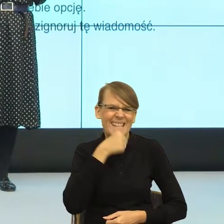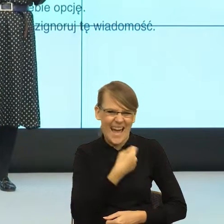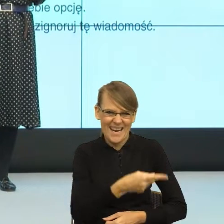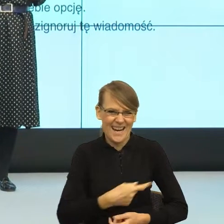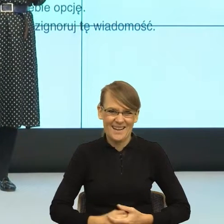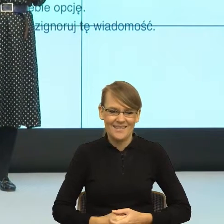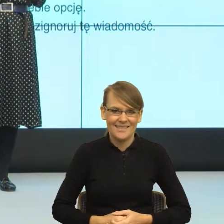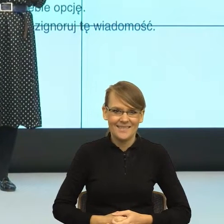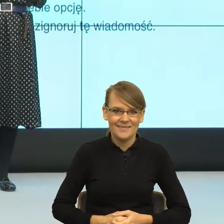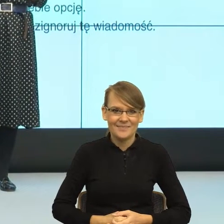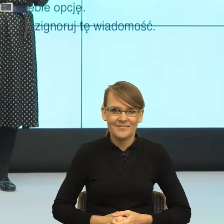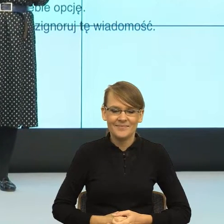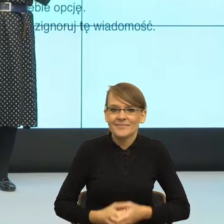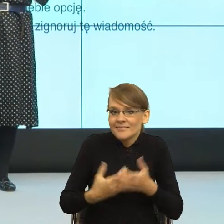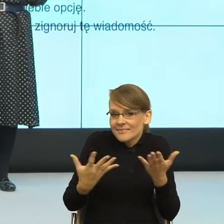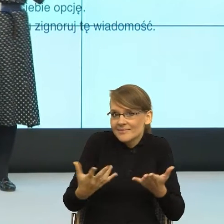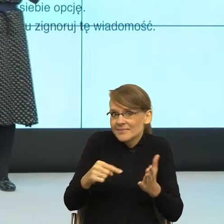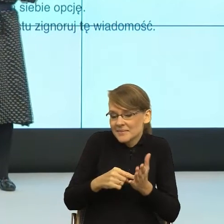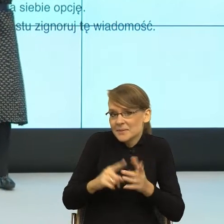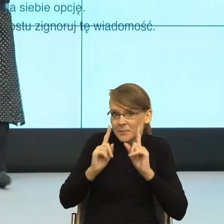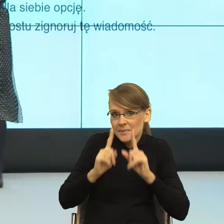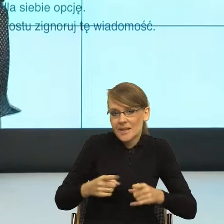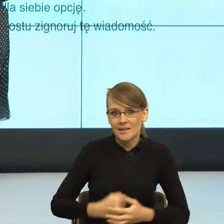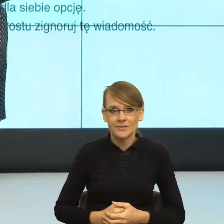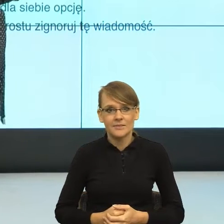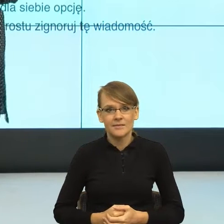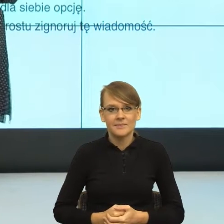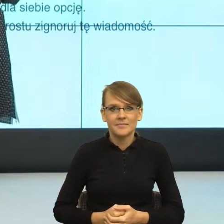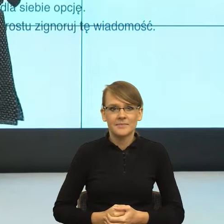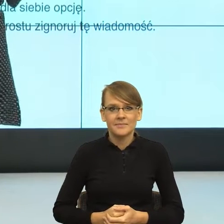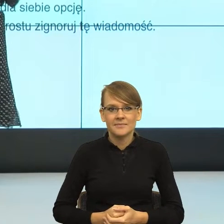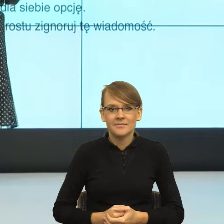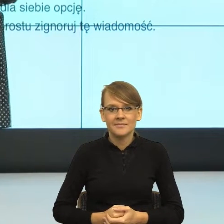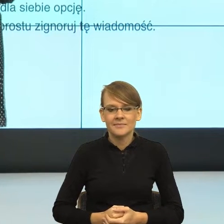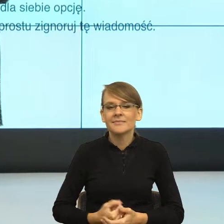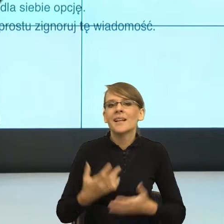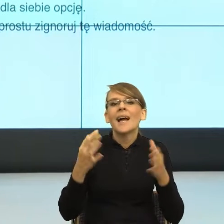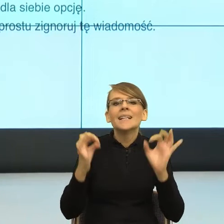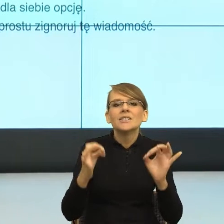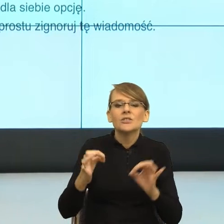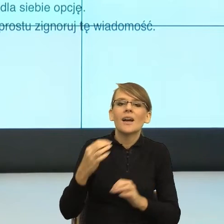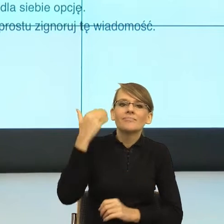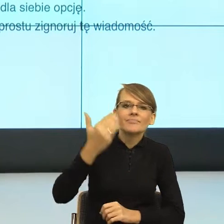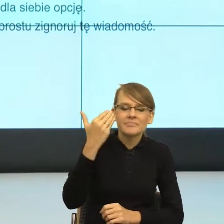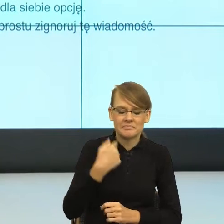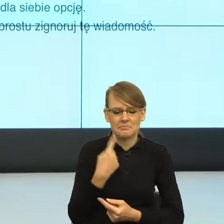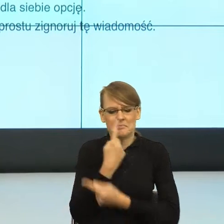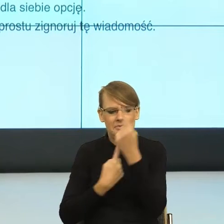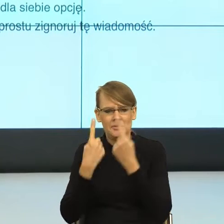ale prawdziwe. I teraz ja sobie tak myślałam o temacie dzisiejszego wystąpienia, to pomyślałam, że tak naprawdę